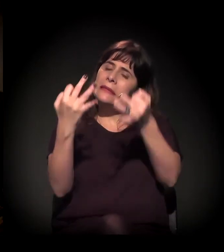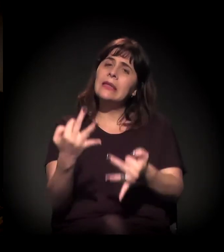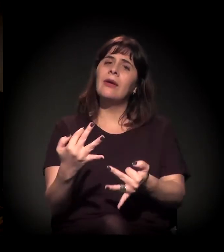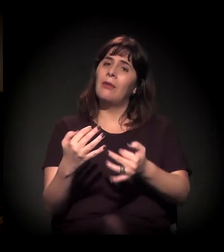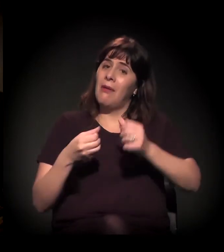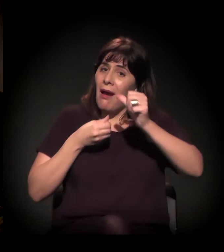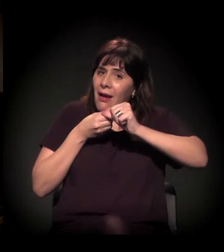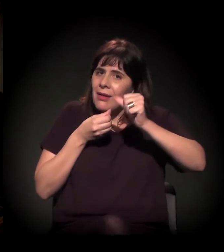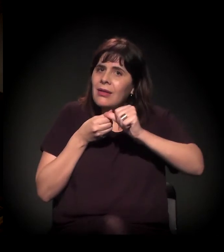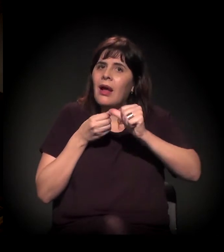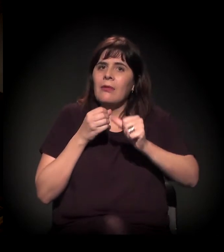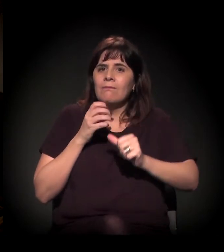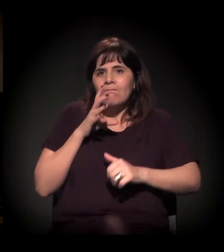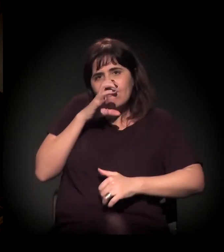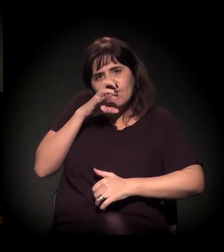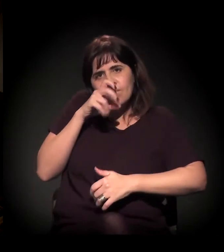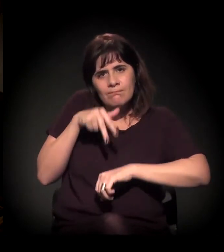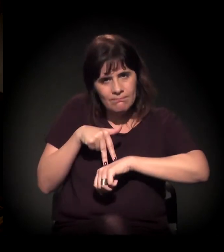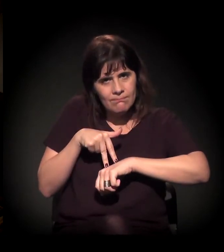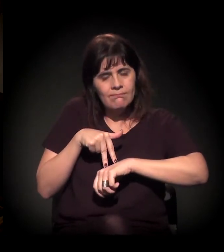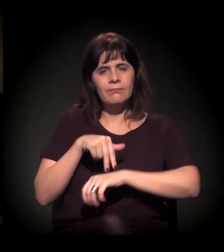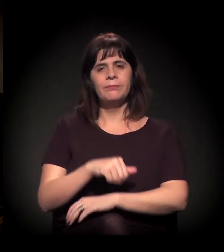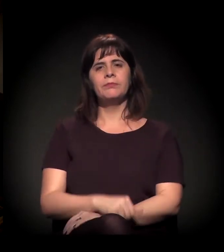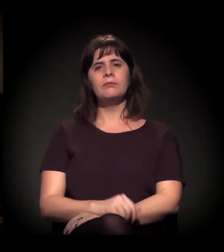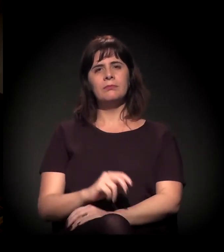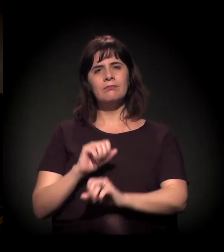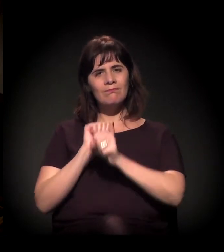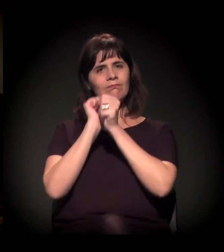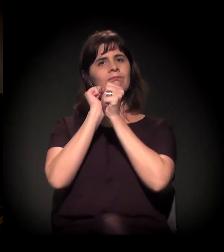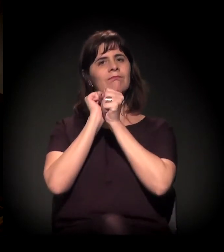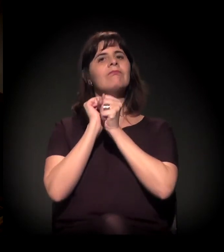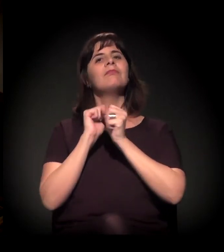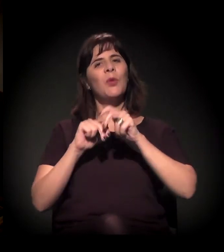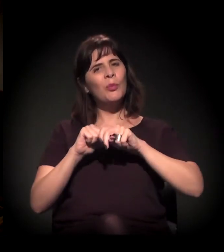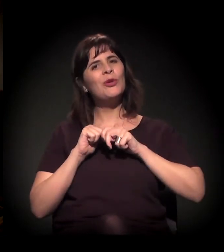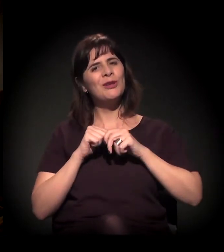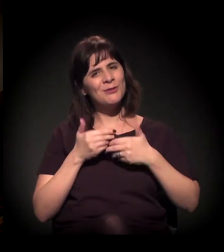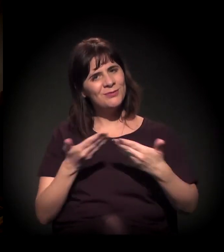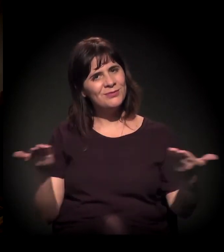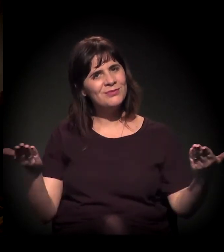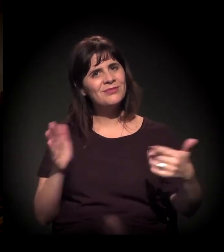Eu tenho muitas perguntas, mas prefiro abrir para vocês,